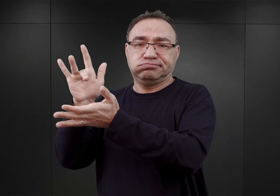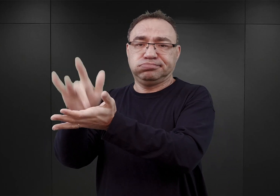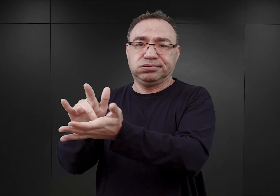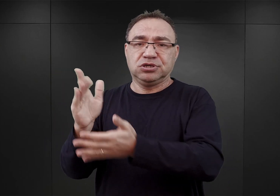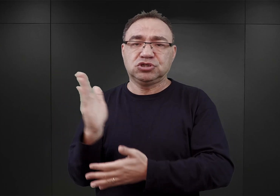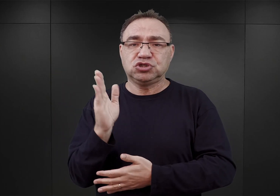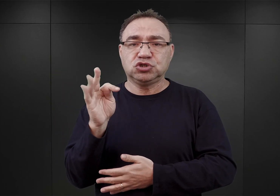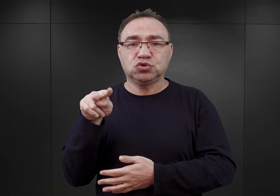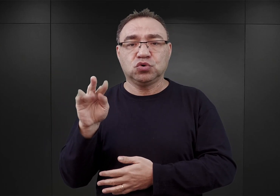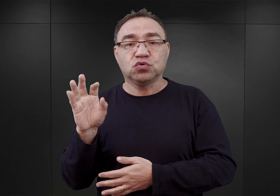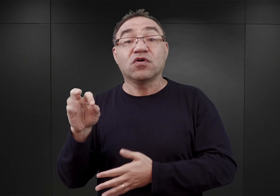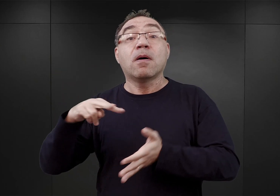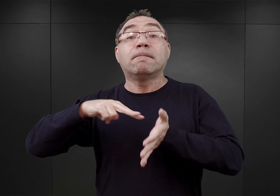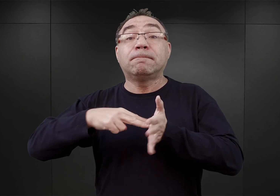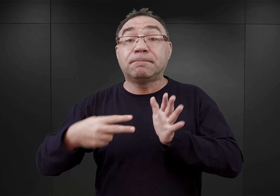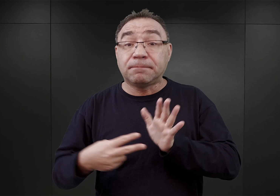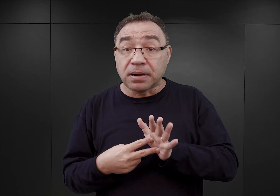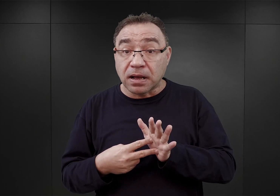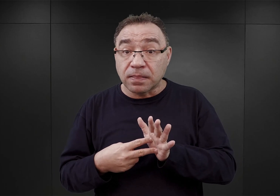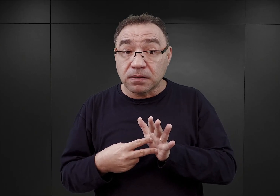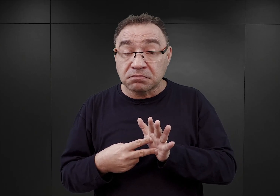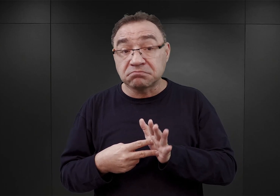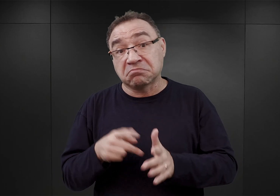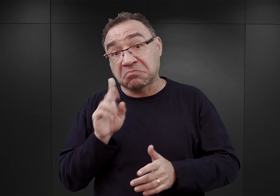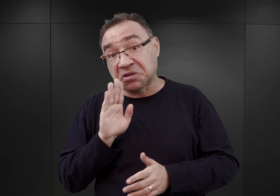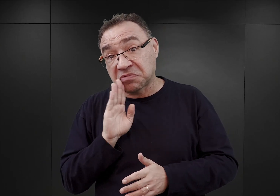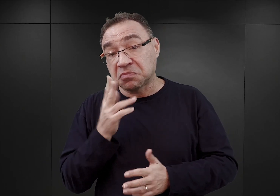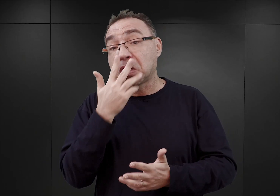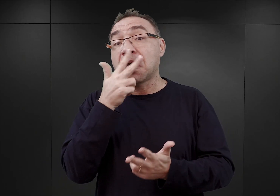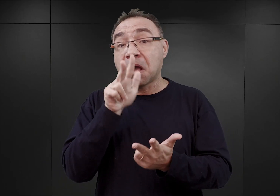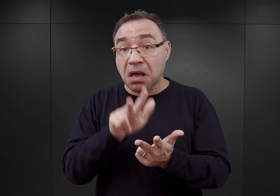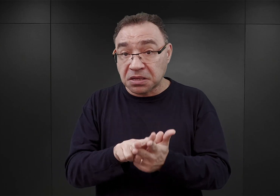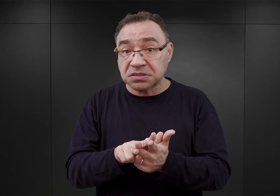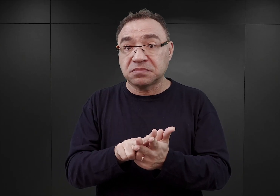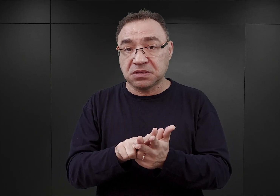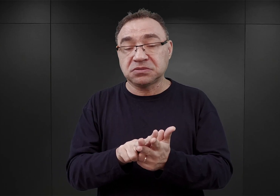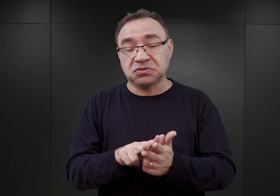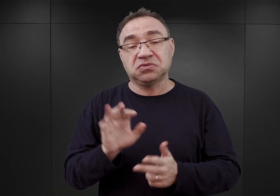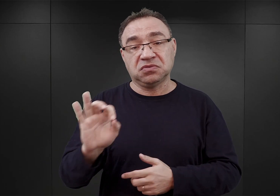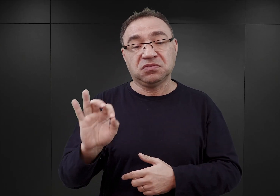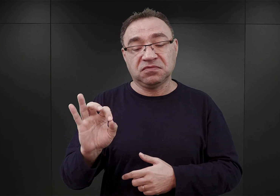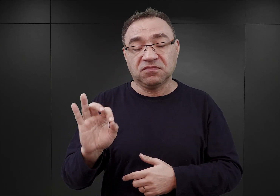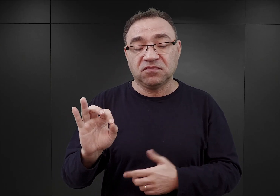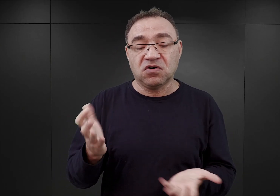Taki był plan, który zyskał rzekomo wstępną akceptację ze strony i Pohla, i Heydricha,